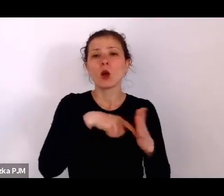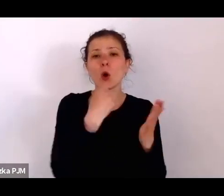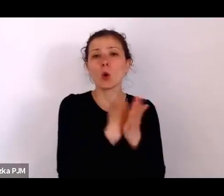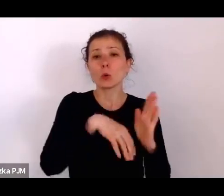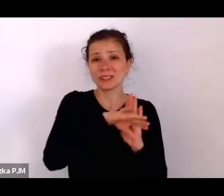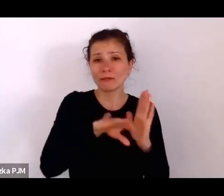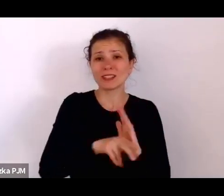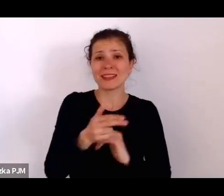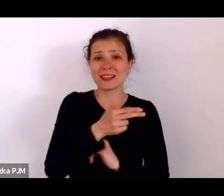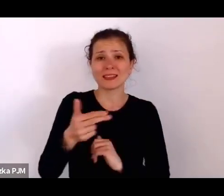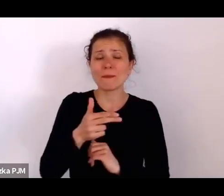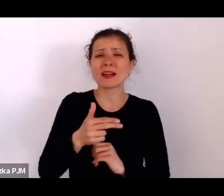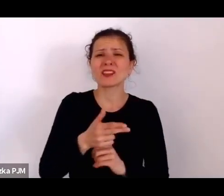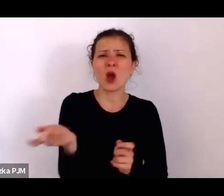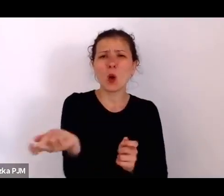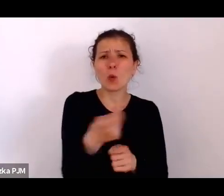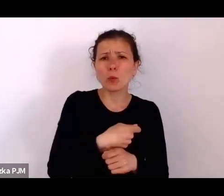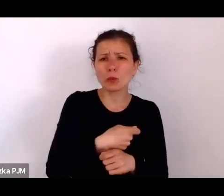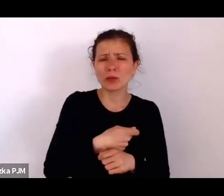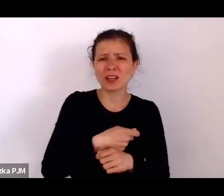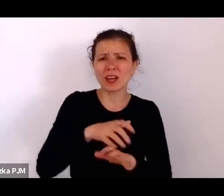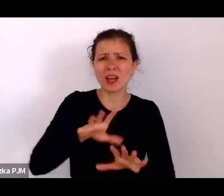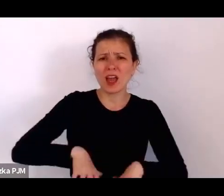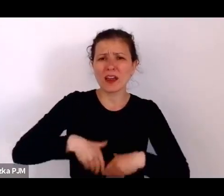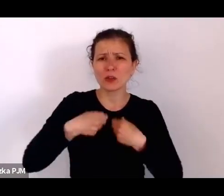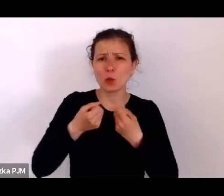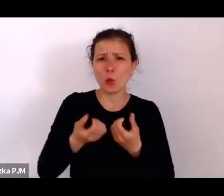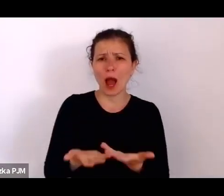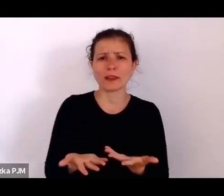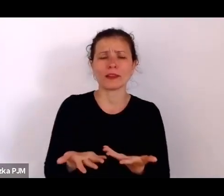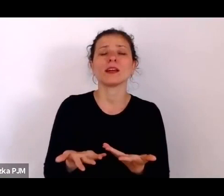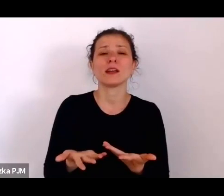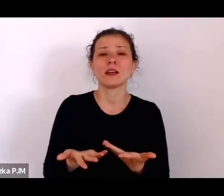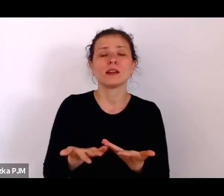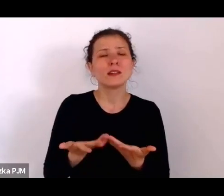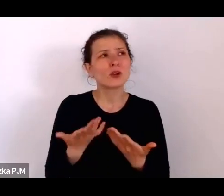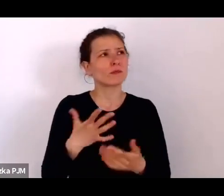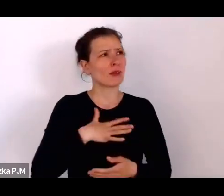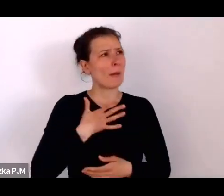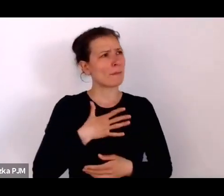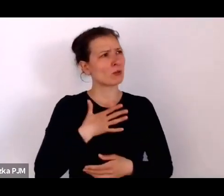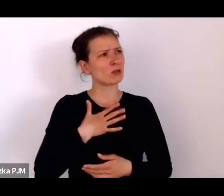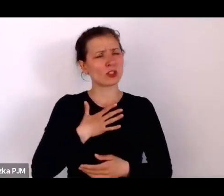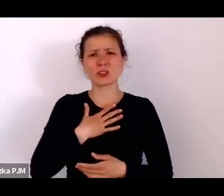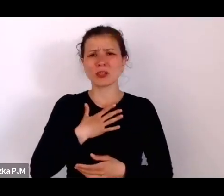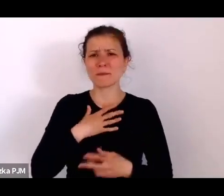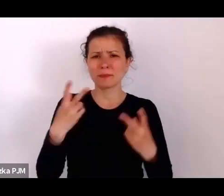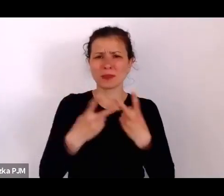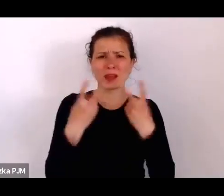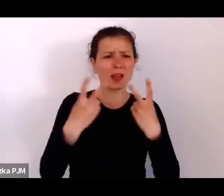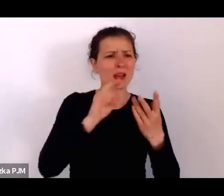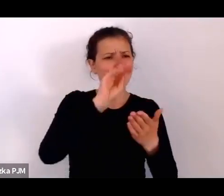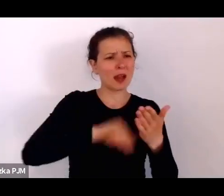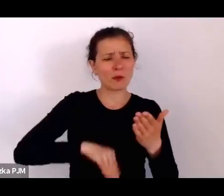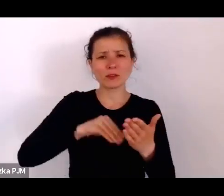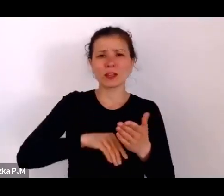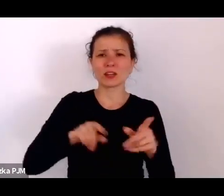Odniosłam takie wrażenie, że te reportaże właśnie – trafiając też na podatny grunt, co tu dużo mówić